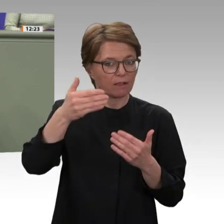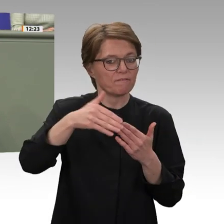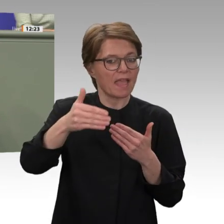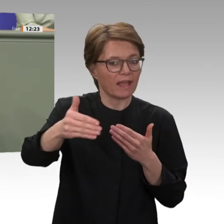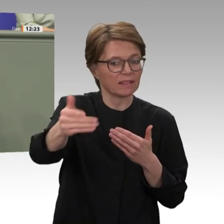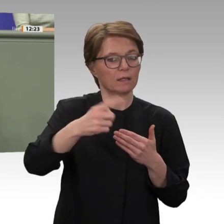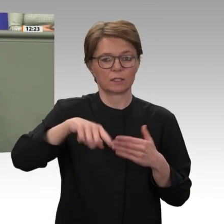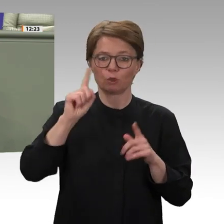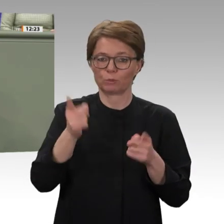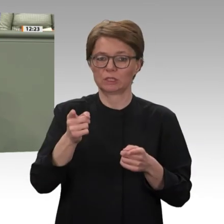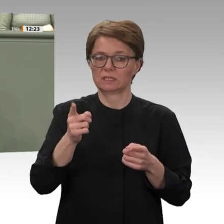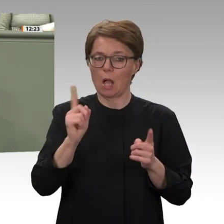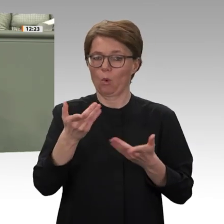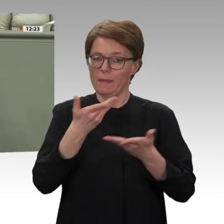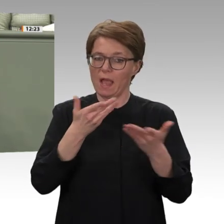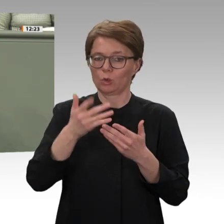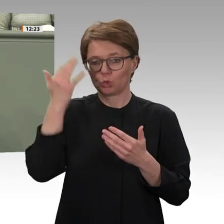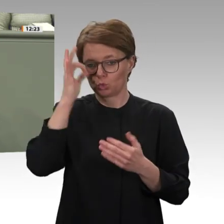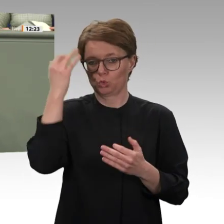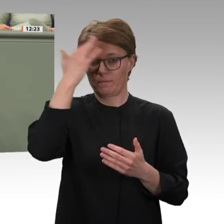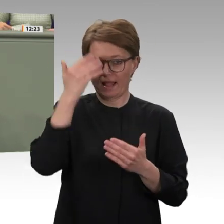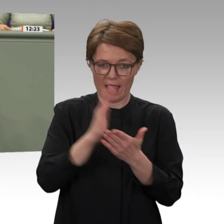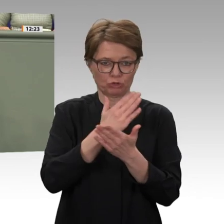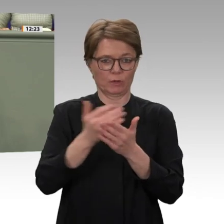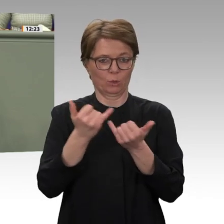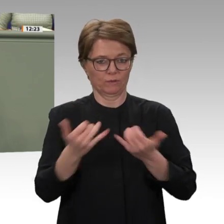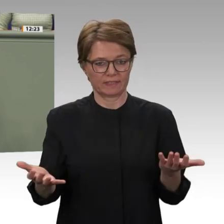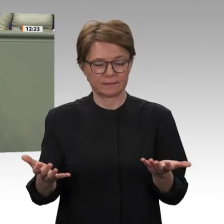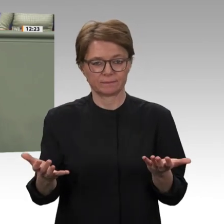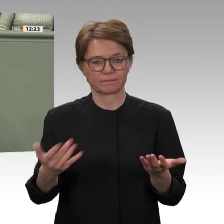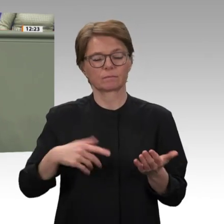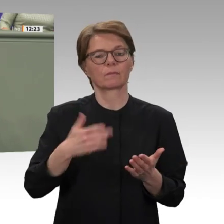ich den Rest meiner Redezeit dafür verwenden, ein Schlaglicht auf eine andere Region Afrikas